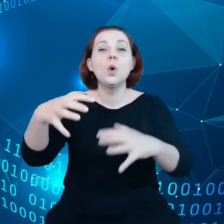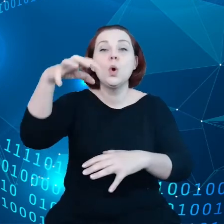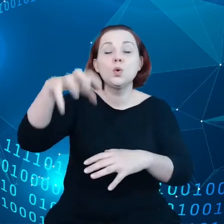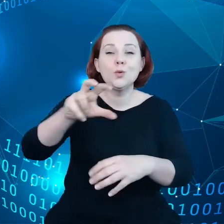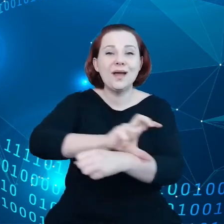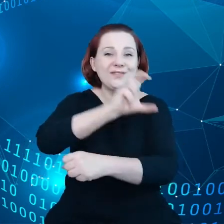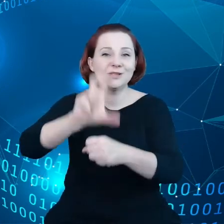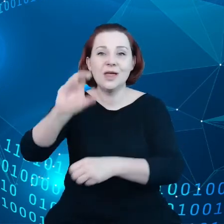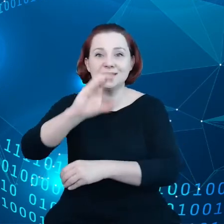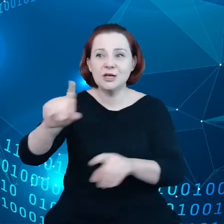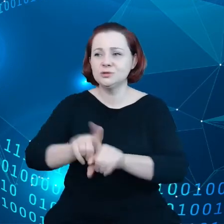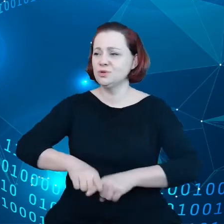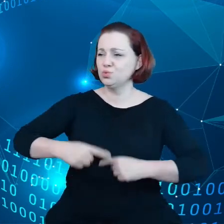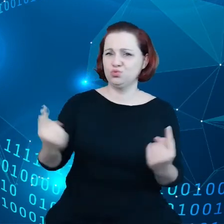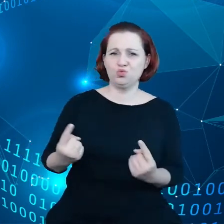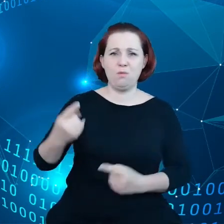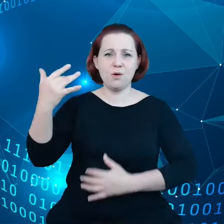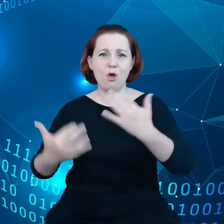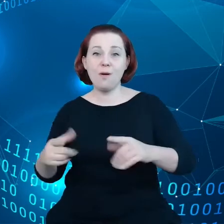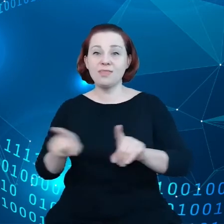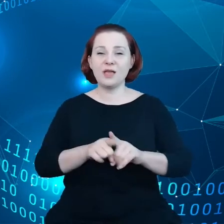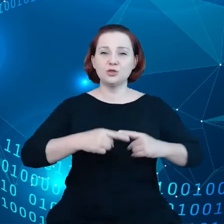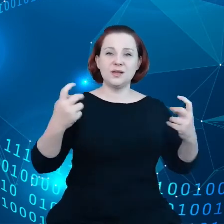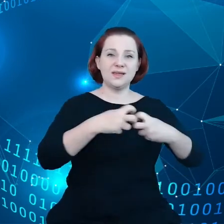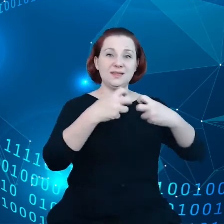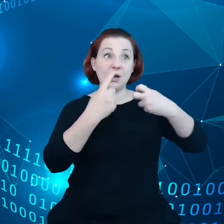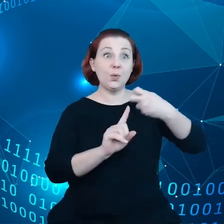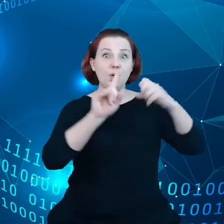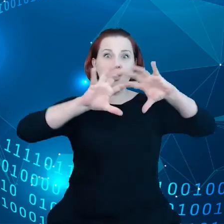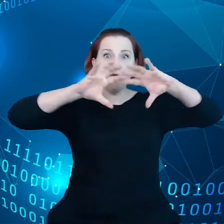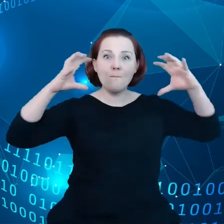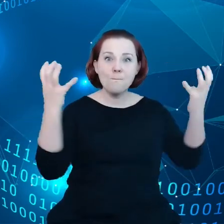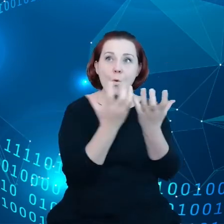superkomputerami z chmurą z bardzo szybkimi sieciami z sztuczną